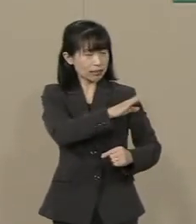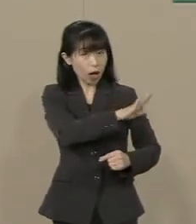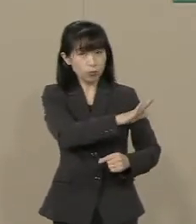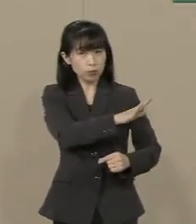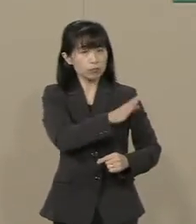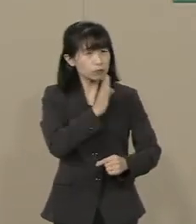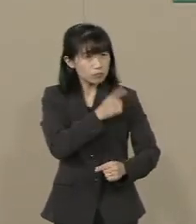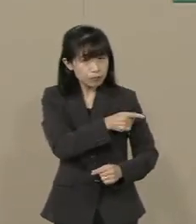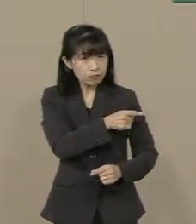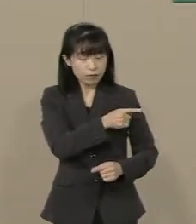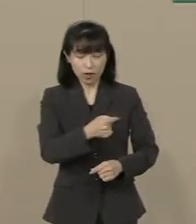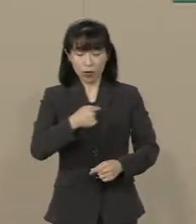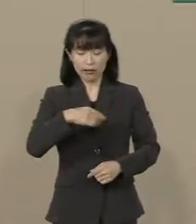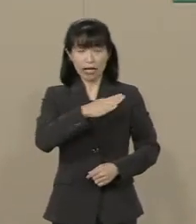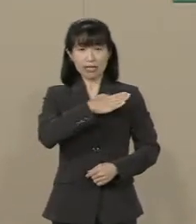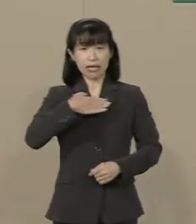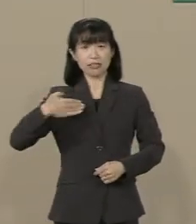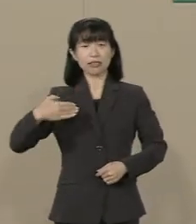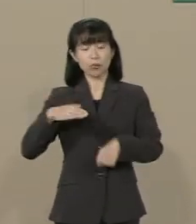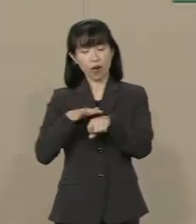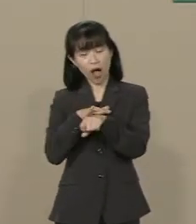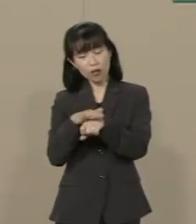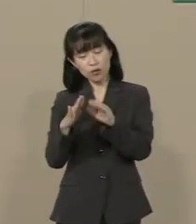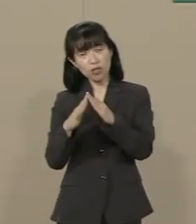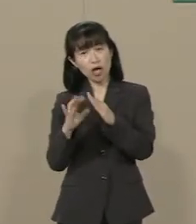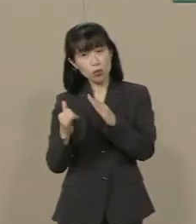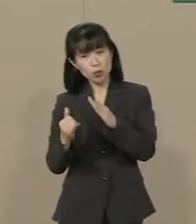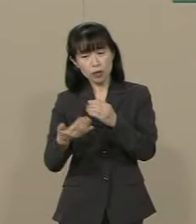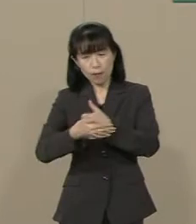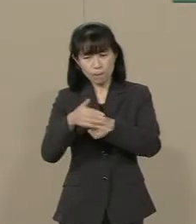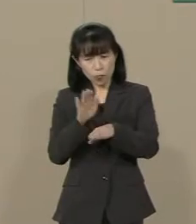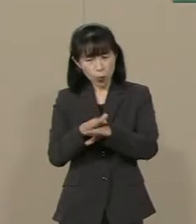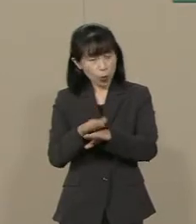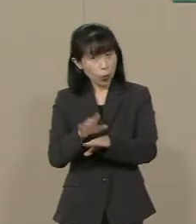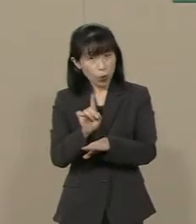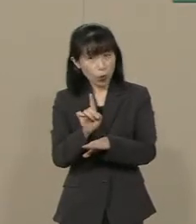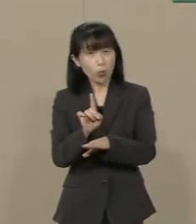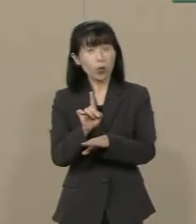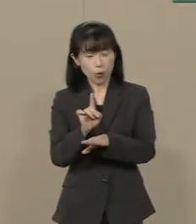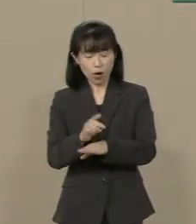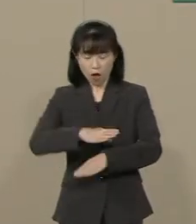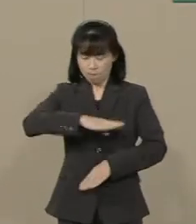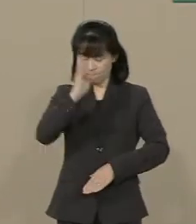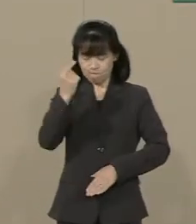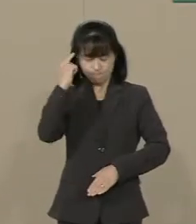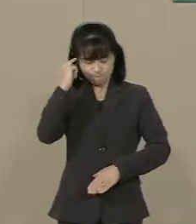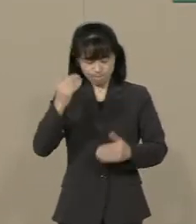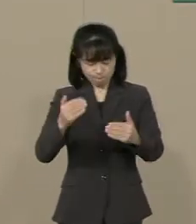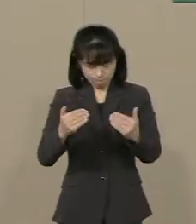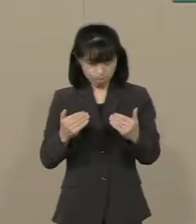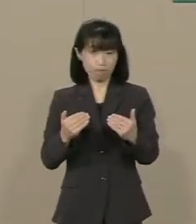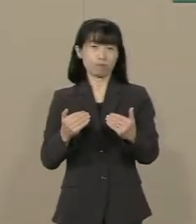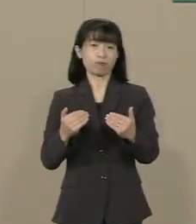私たちの愛する家族を どうすれば守れるのか 真剣に考えるべき時です